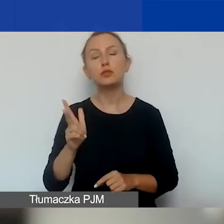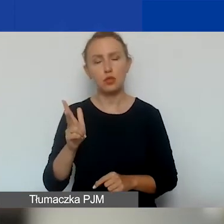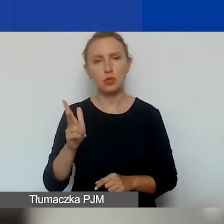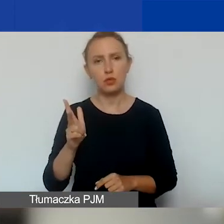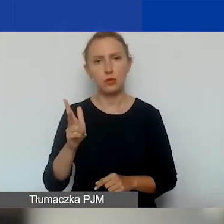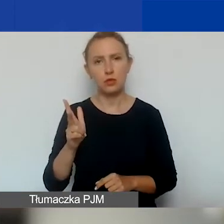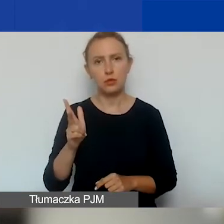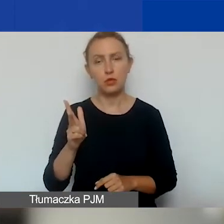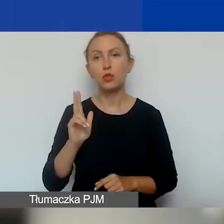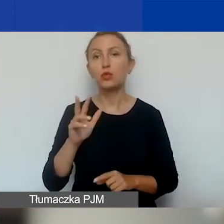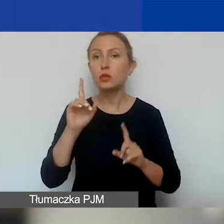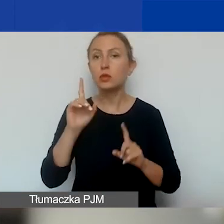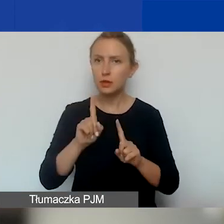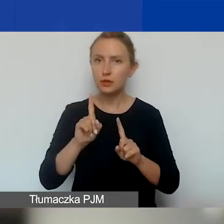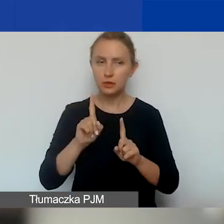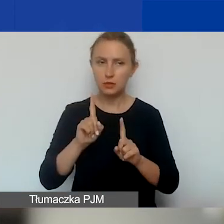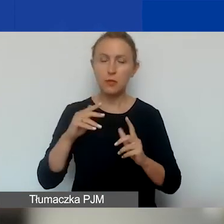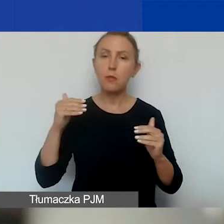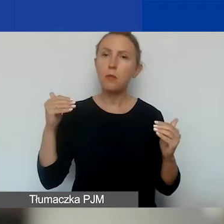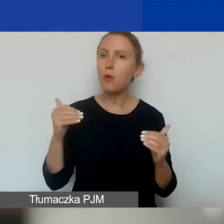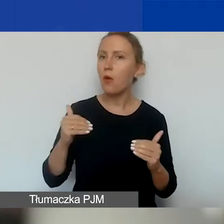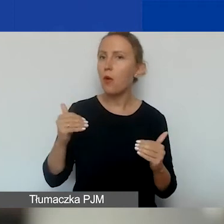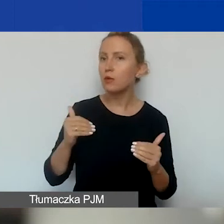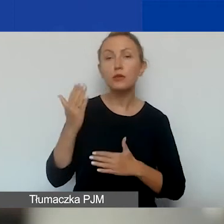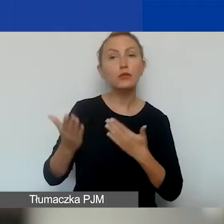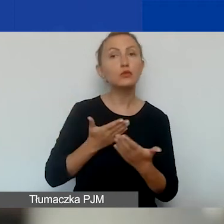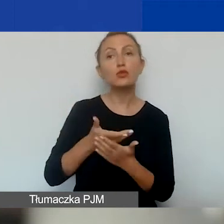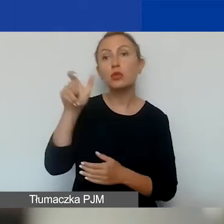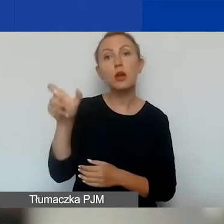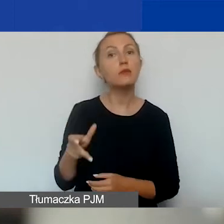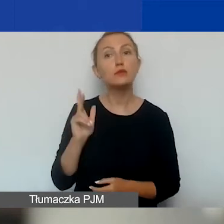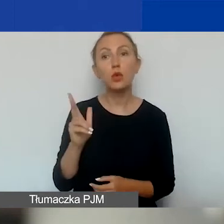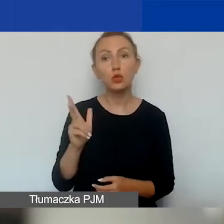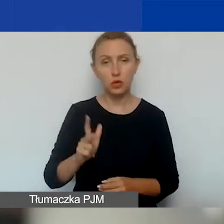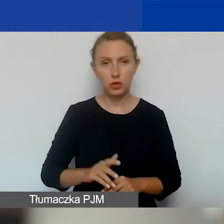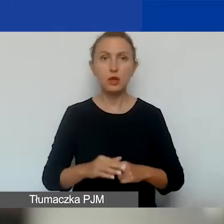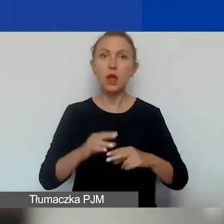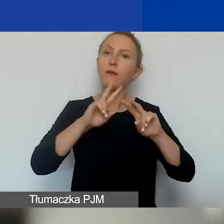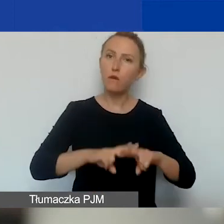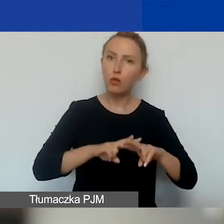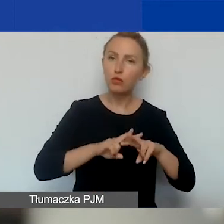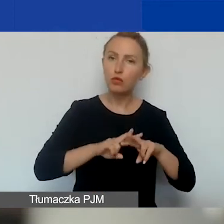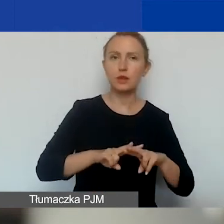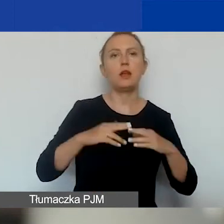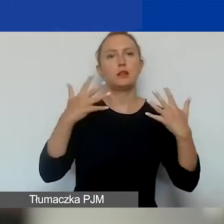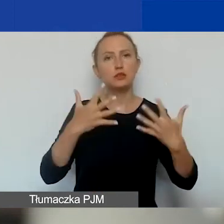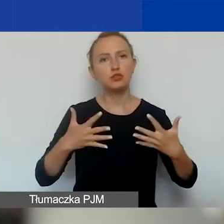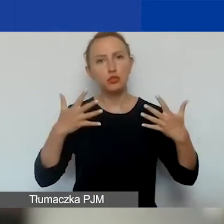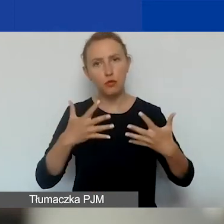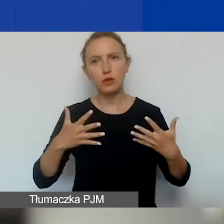kto tak naprawdę może być wnioskodawcą. Oczywiście fundacje, stowarzyszenia zwykłe i rejestrowe,